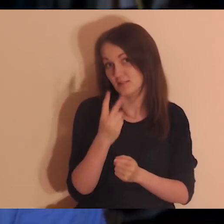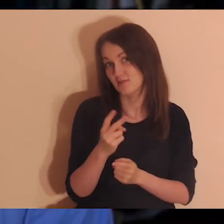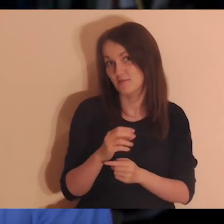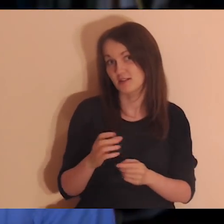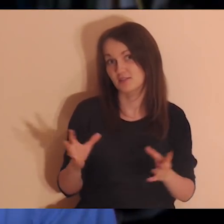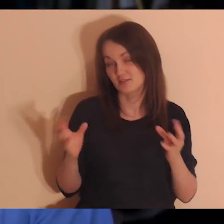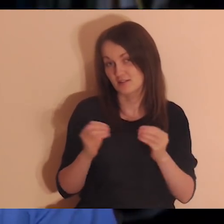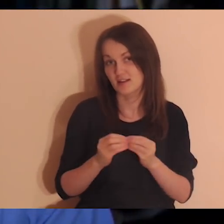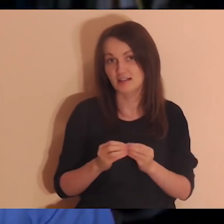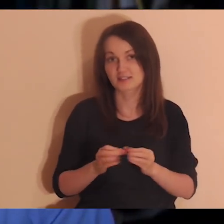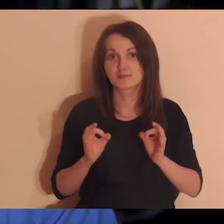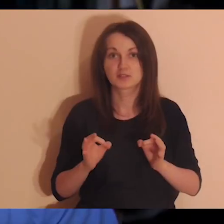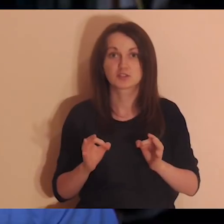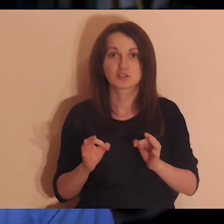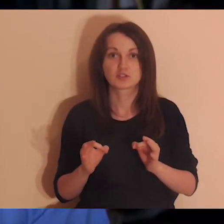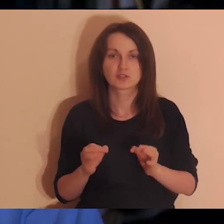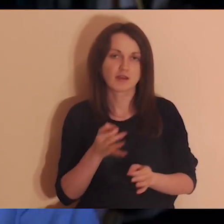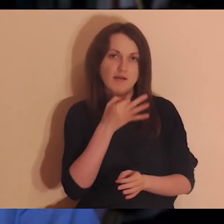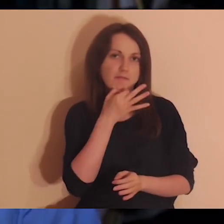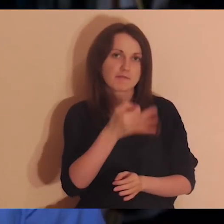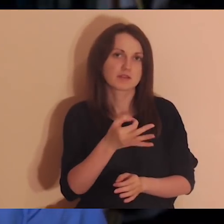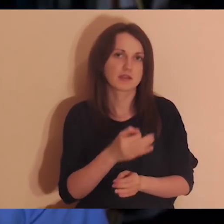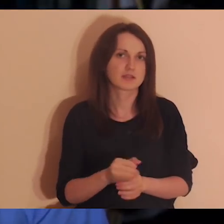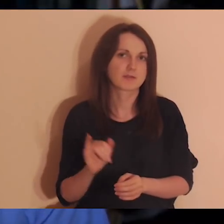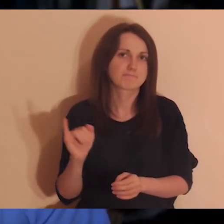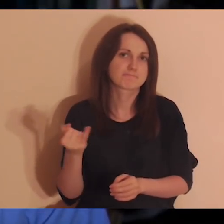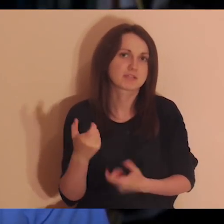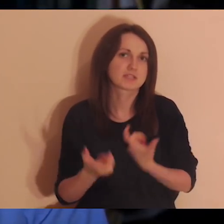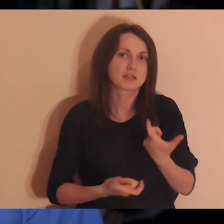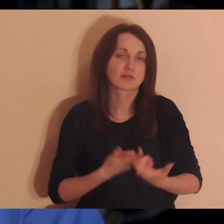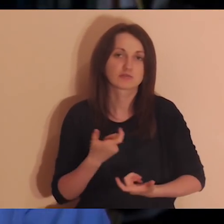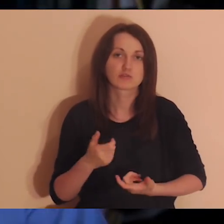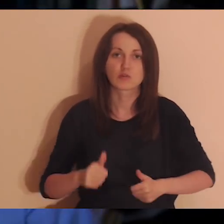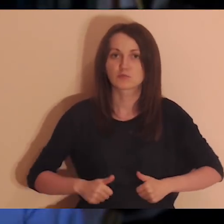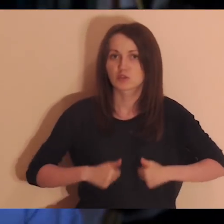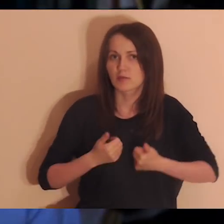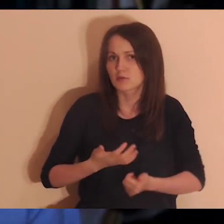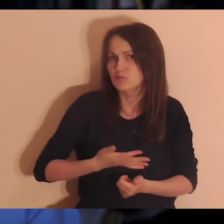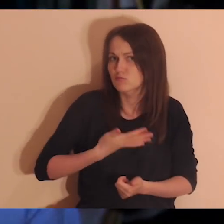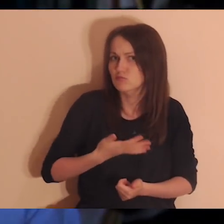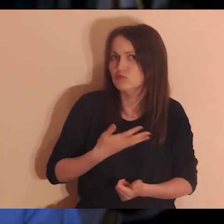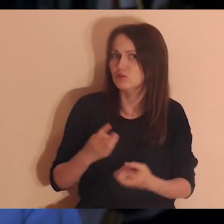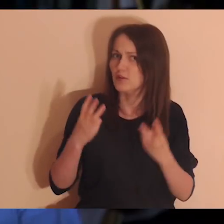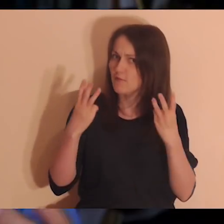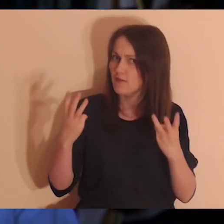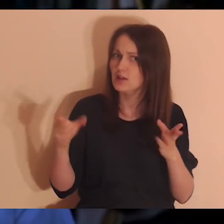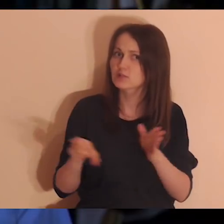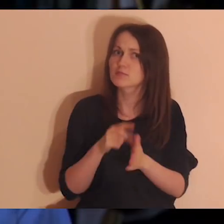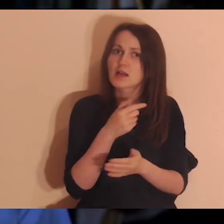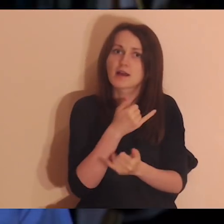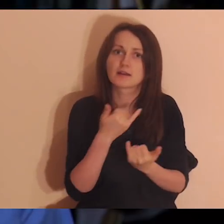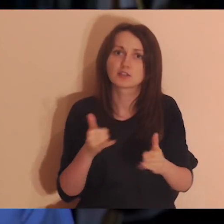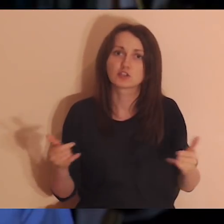Dzisiaj będziemy medytować czy zadawać sobie pytania, jak zrobić, żeby czuć się ważnym dla innych osób,